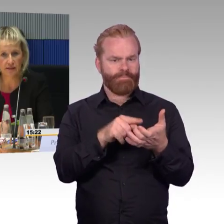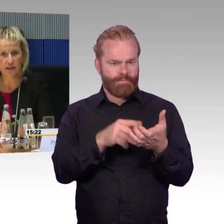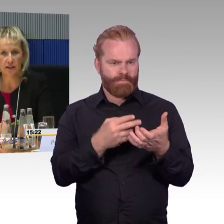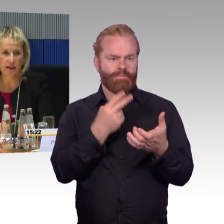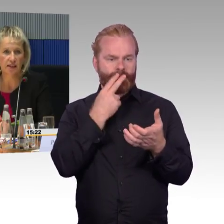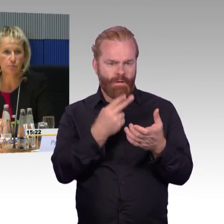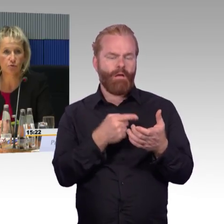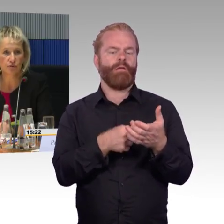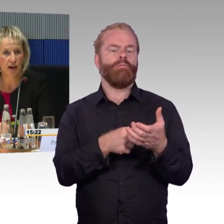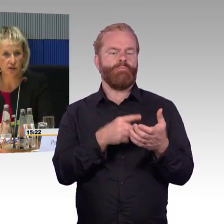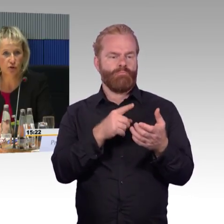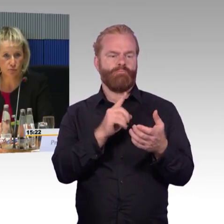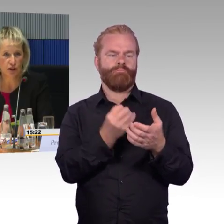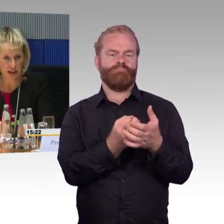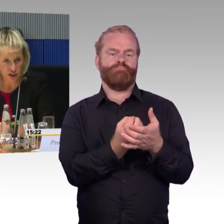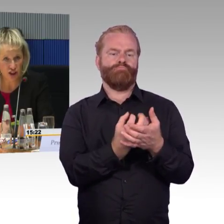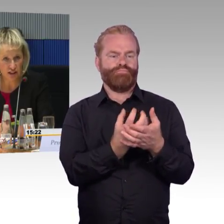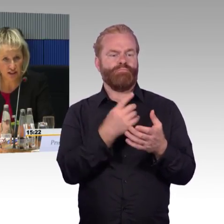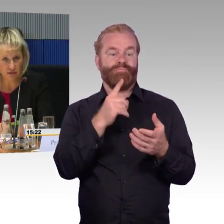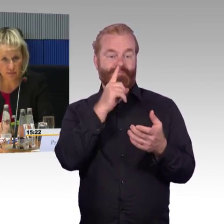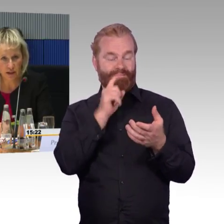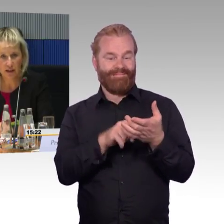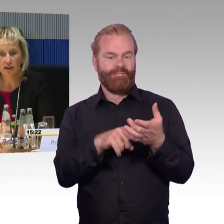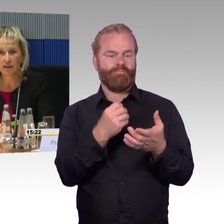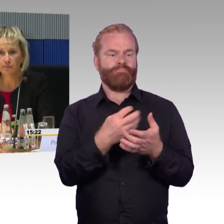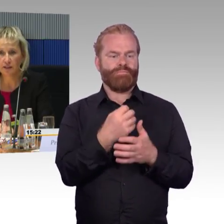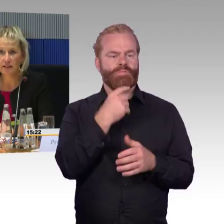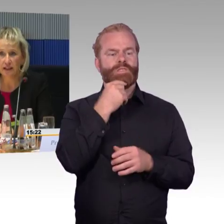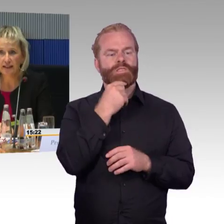ist oftmals erwähnt, das Attribut fahrzeuggebundene Einstiegshilfe.